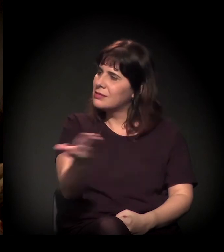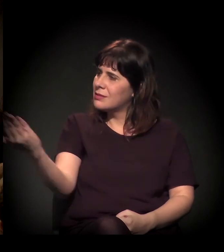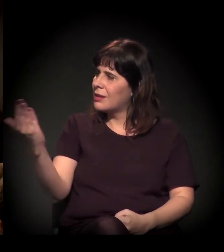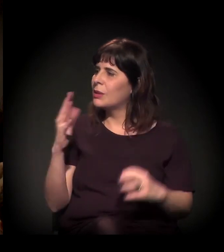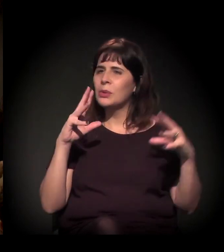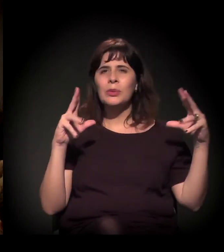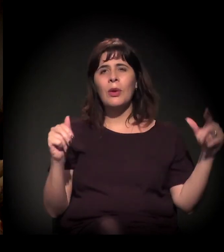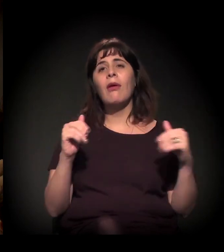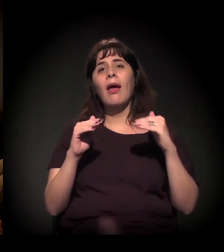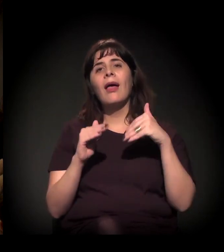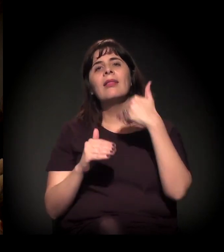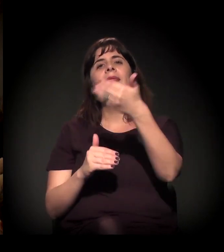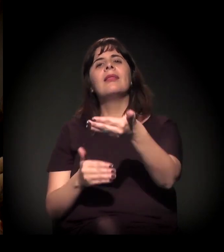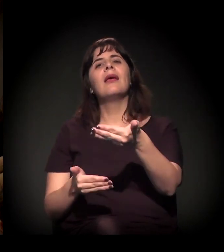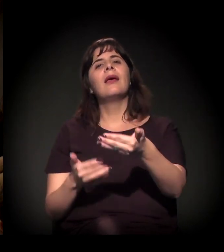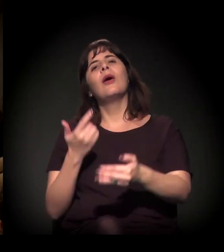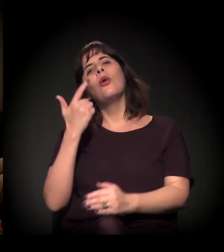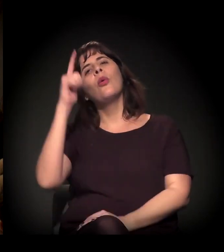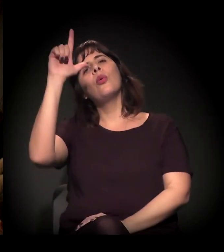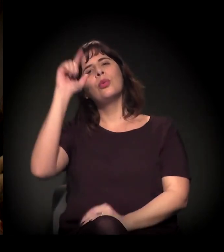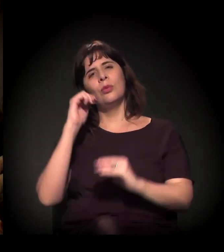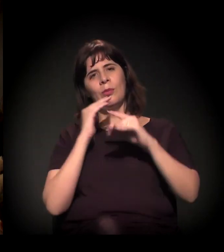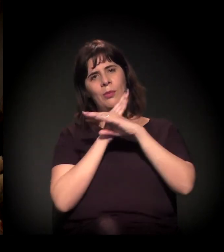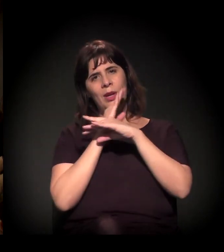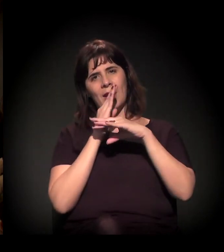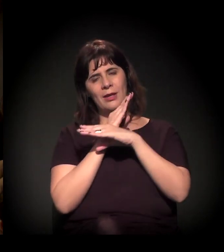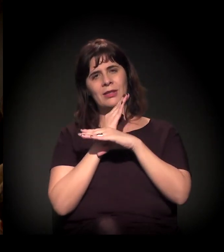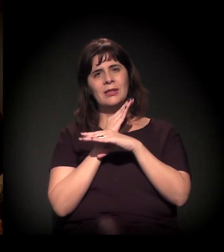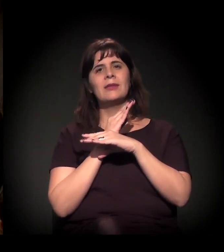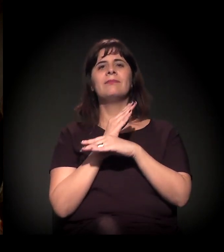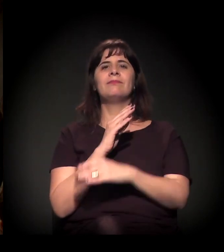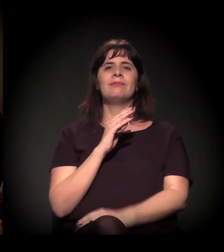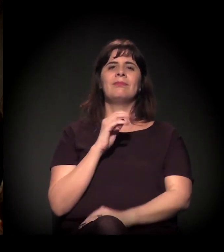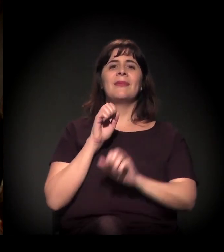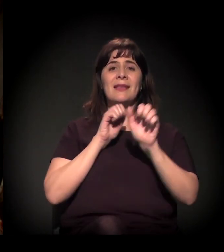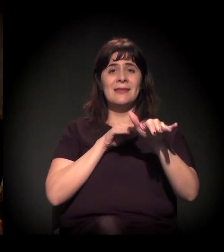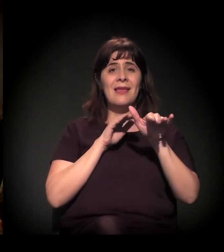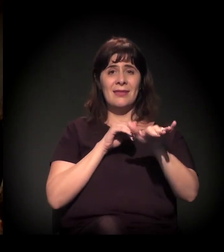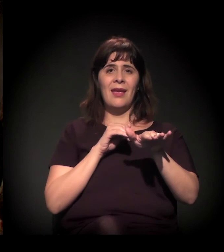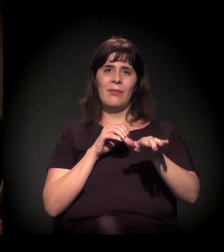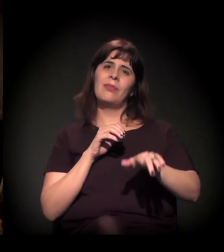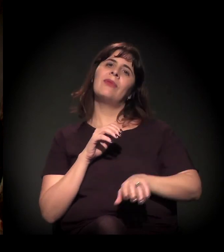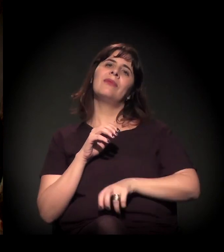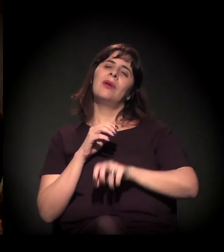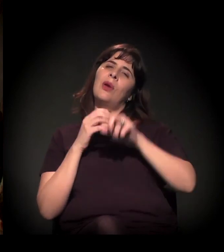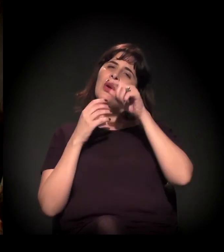Até o próximo Brechas Urbanas, na quinta-feira, última semana de setembro. Obrigado, gente! Até o próximo.